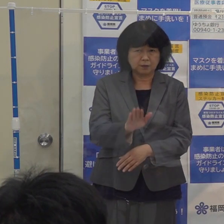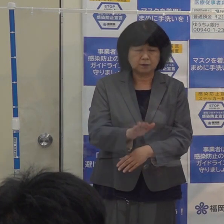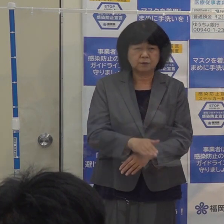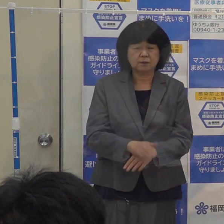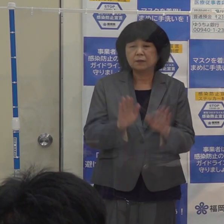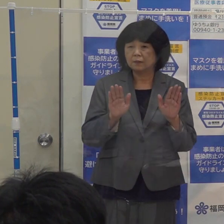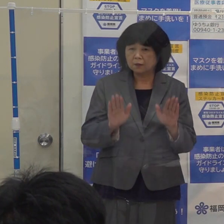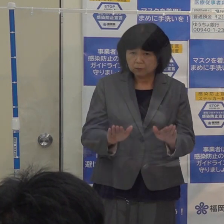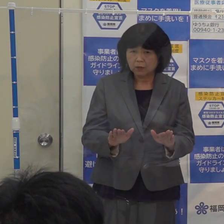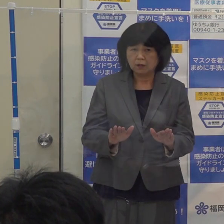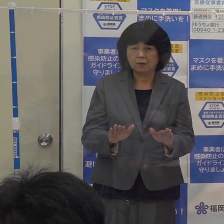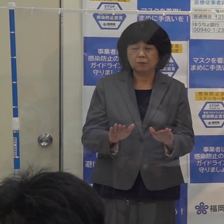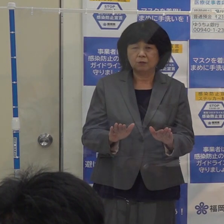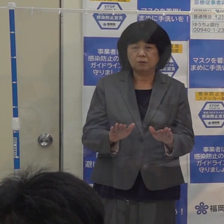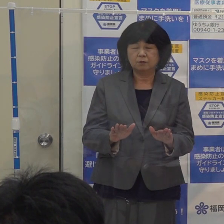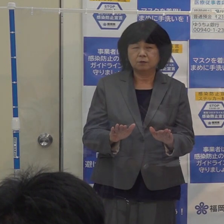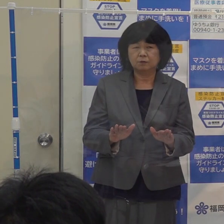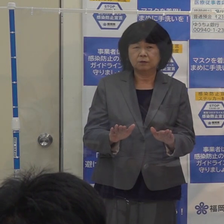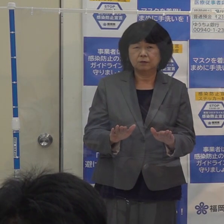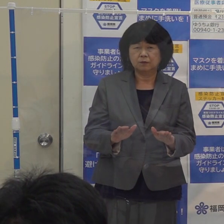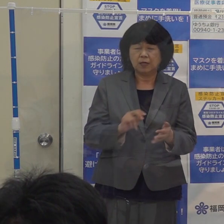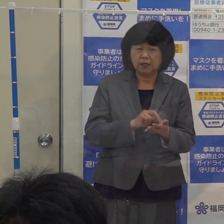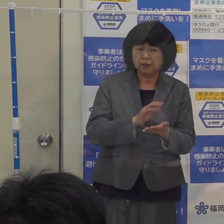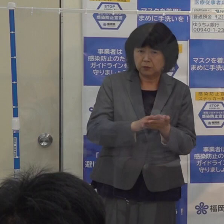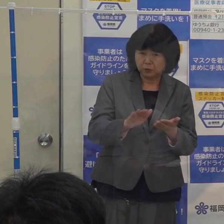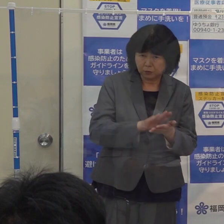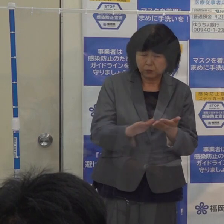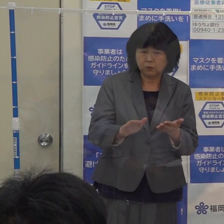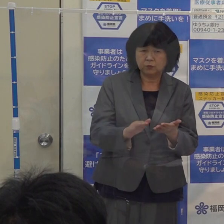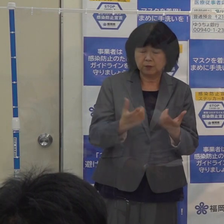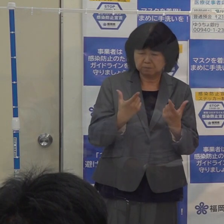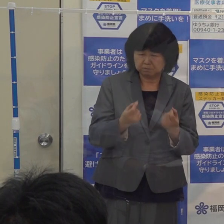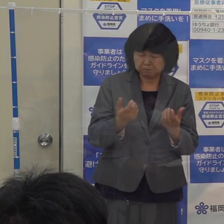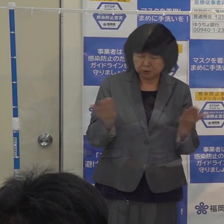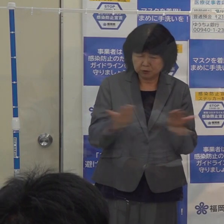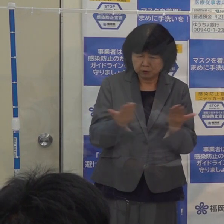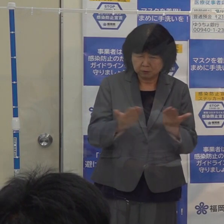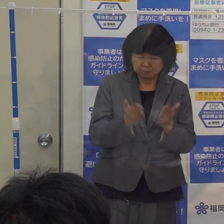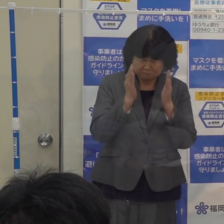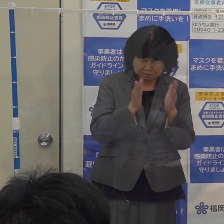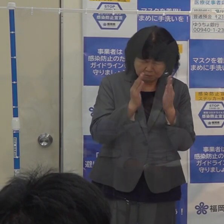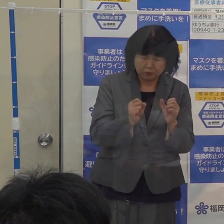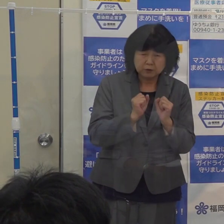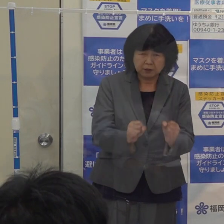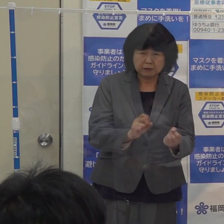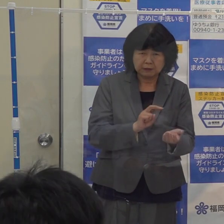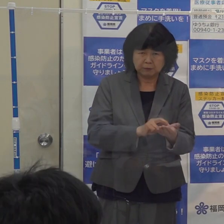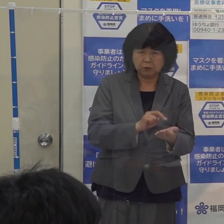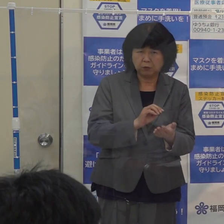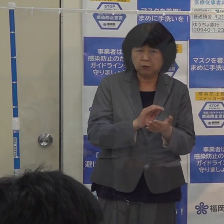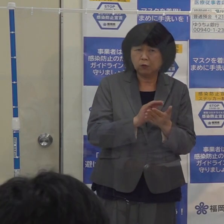今この瞬間も 医療の最前線で医療従事者の方々にはご奮闘いただいています